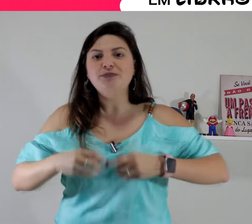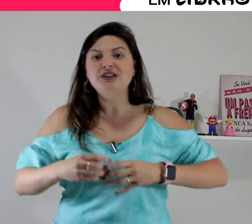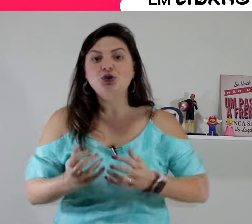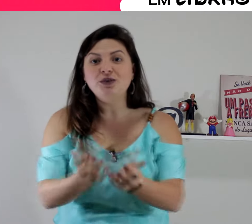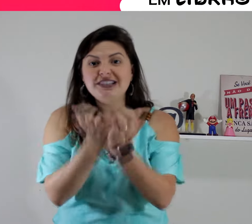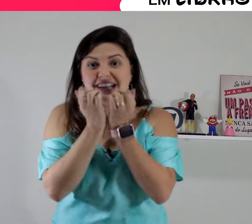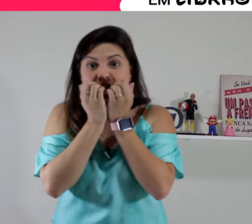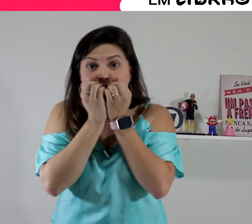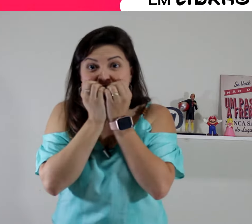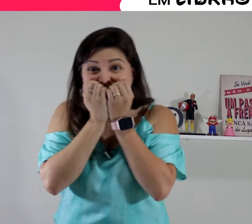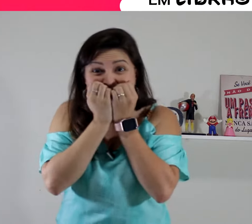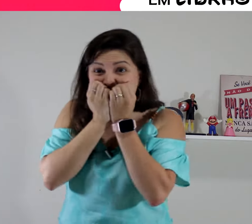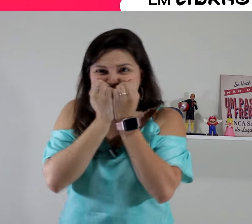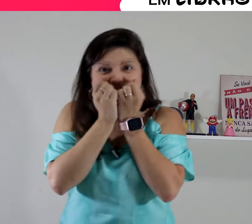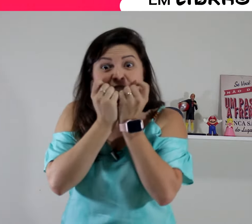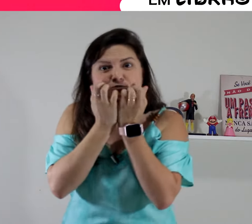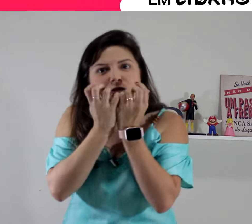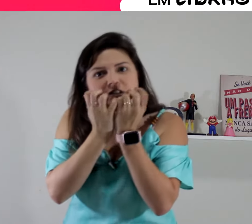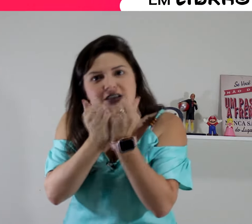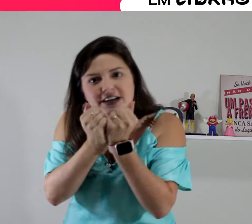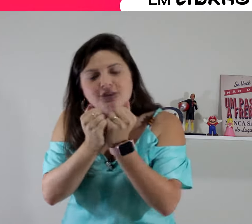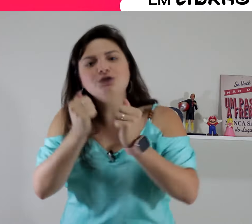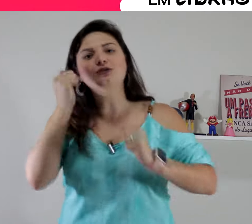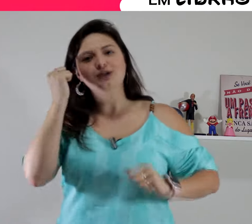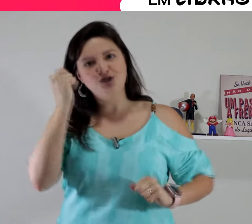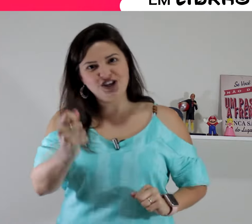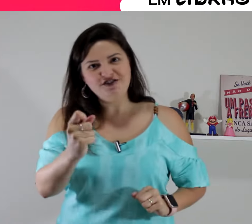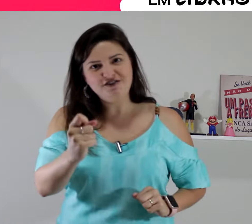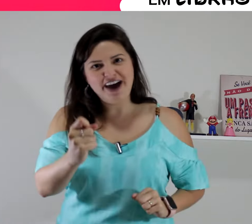isso aqui a gente relaciona com a pessoa que está ó... se mordendo de inveja